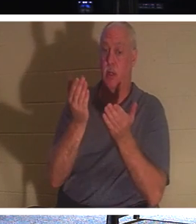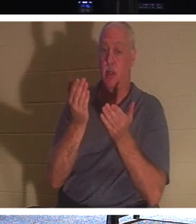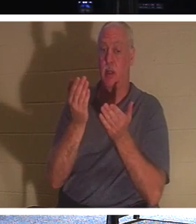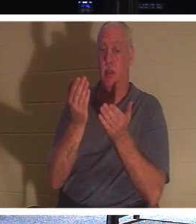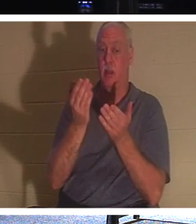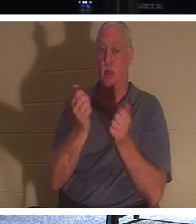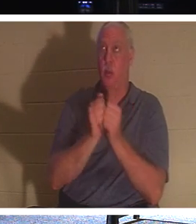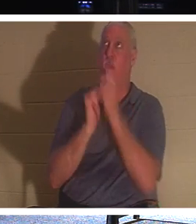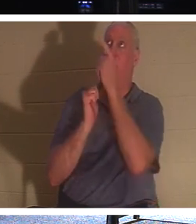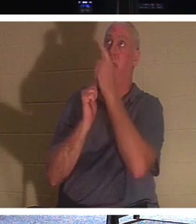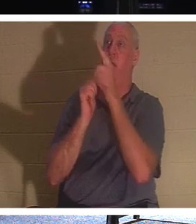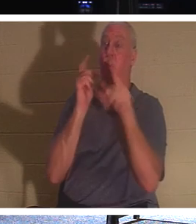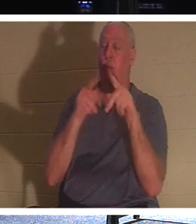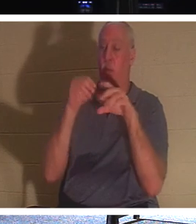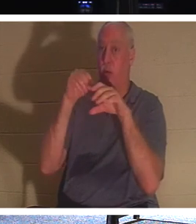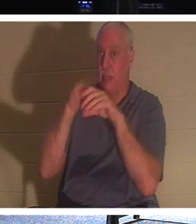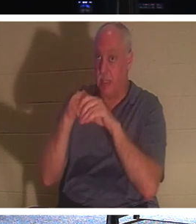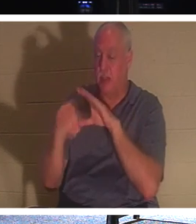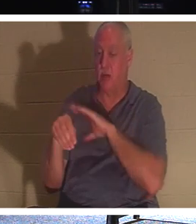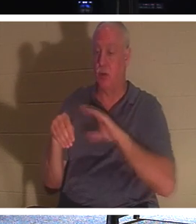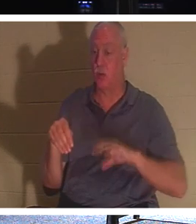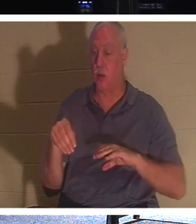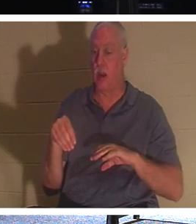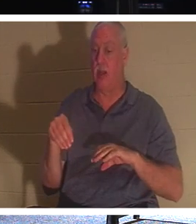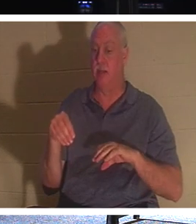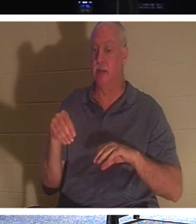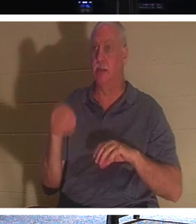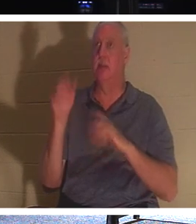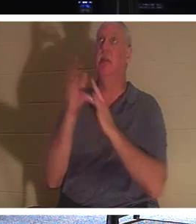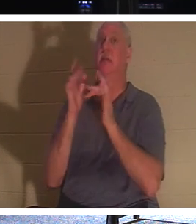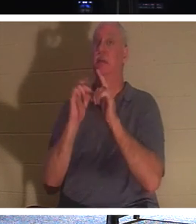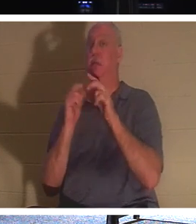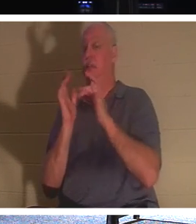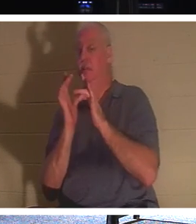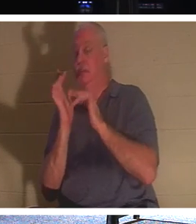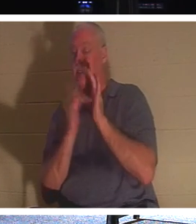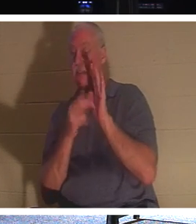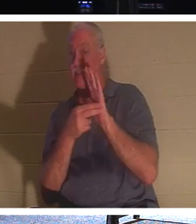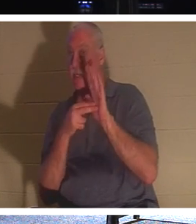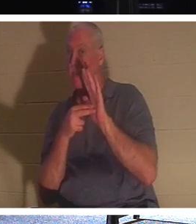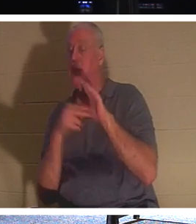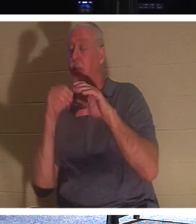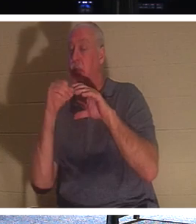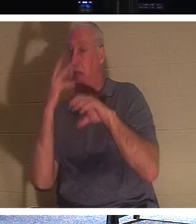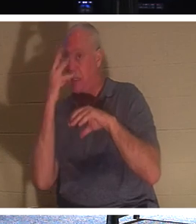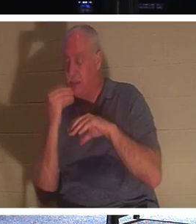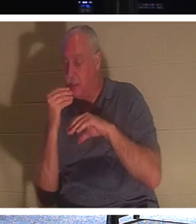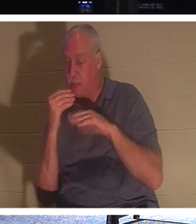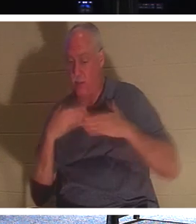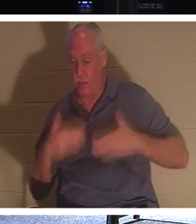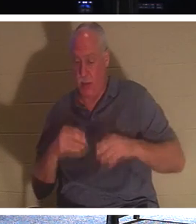кого Иисус называет «спят». Их тело находится в земле, но их дух, их душа,